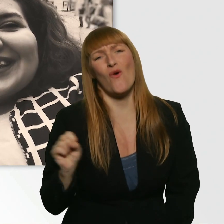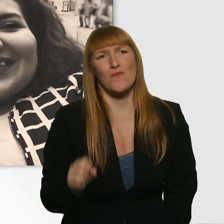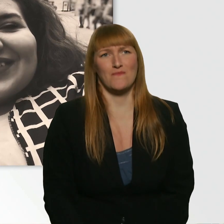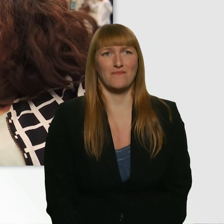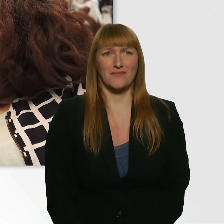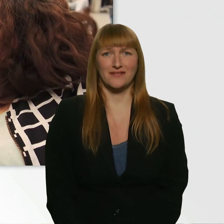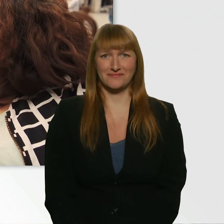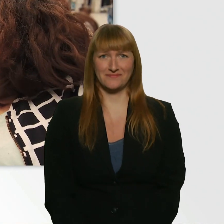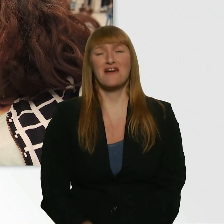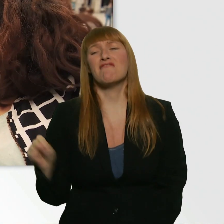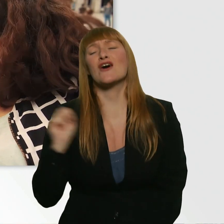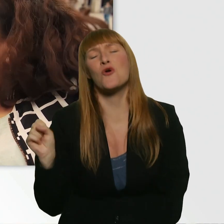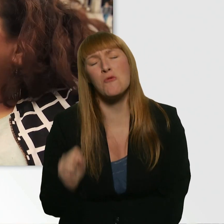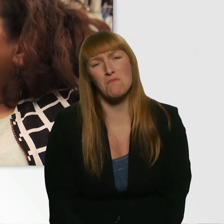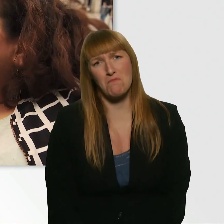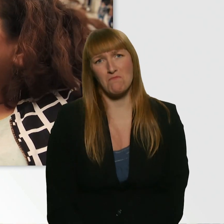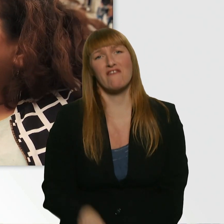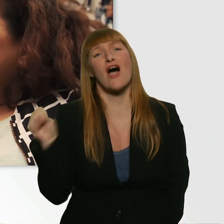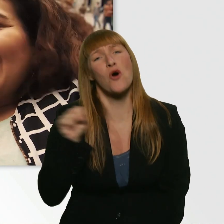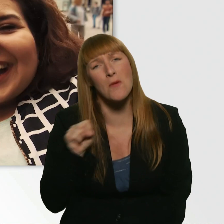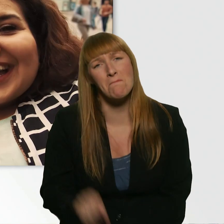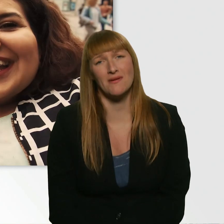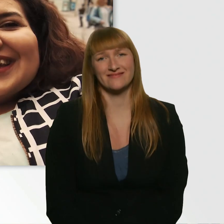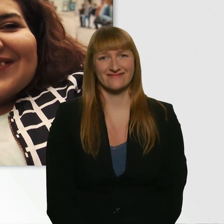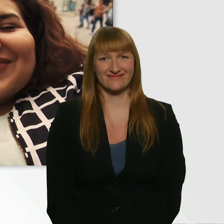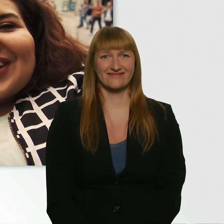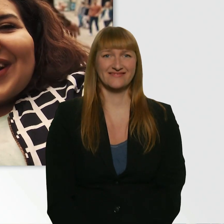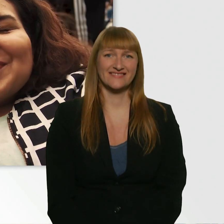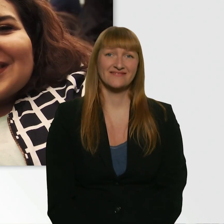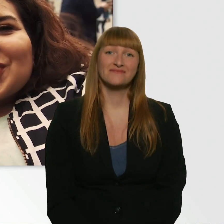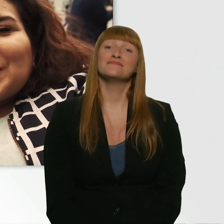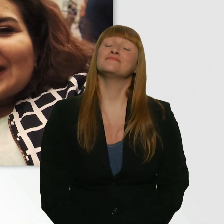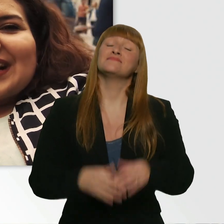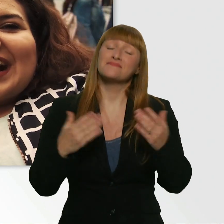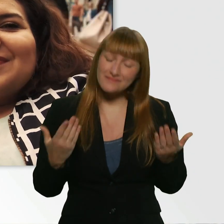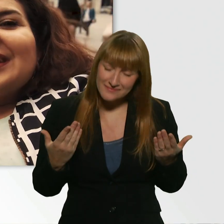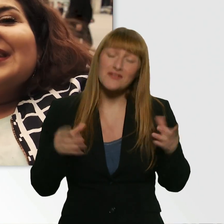Warum? Warum? Ja, wir wollen ja auch ein bisschen Spaß haben.